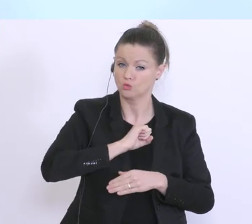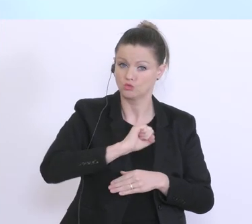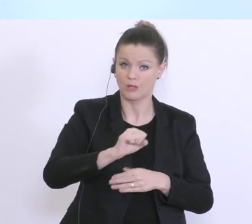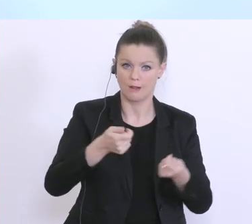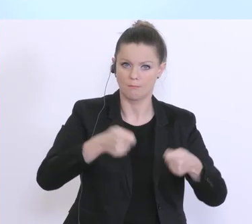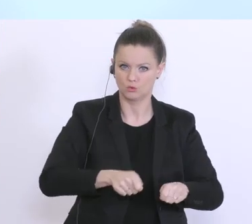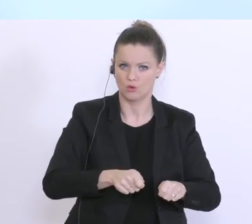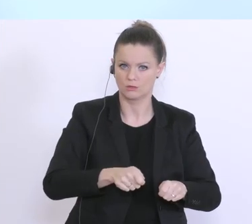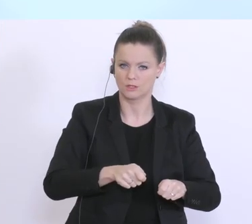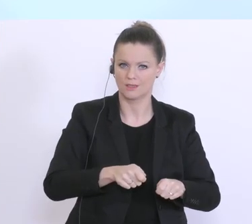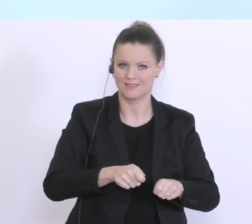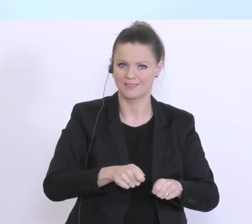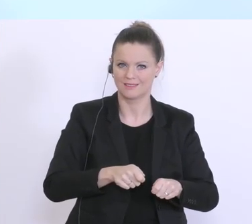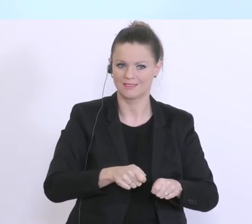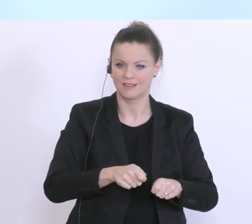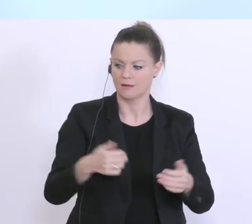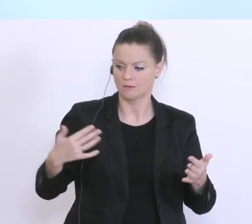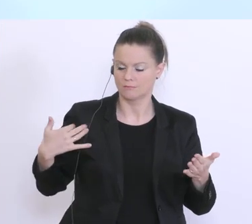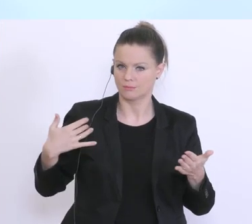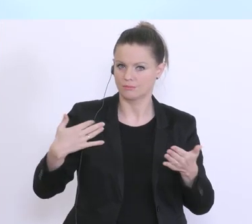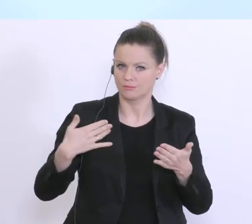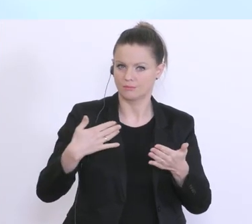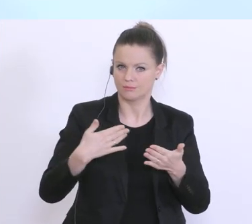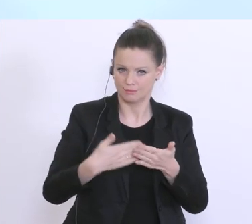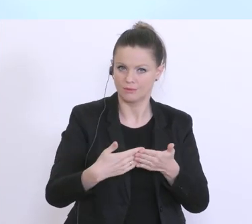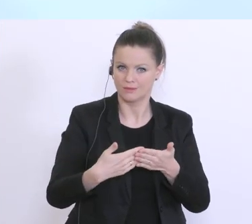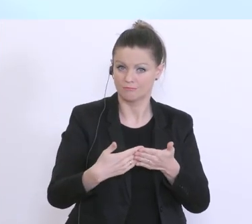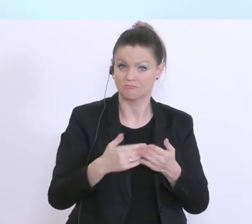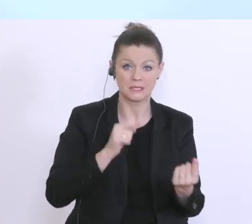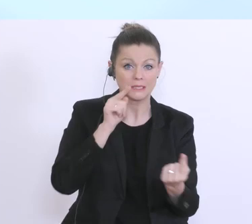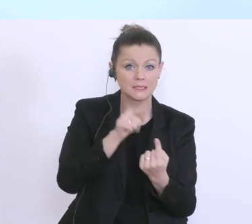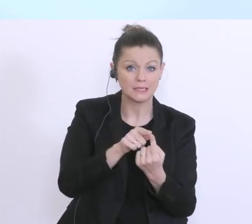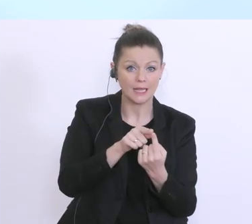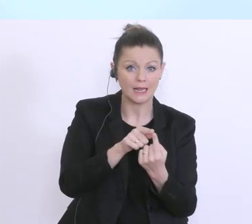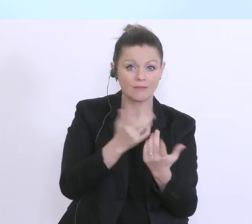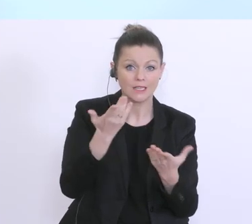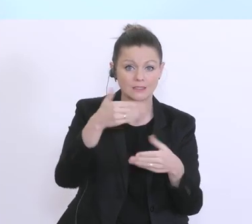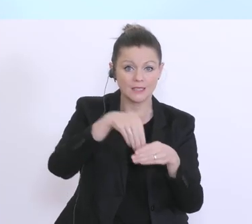in dieser Zeit seither geht’s darum viel Detailarbeit zu leisten, um die Kriterien